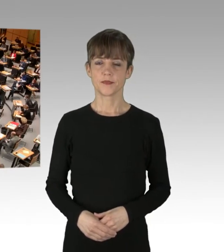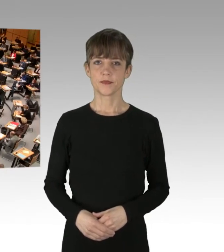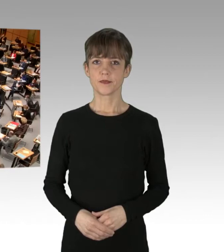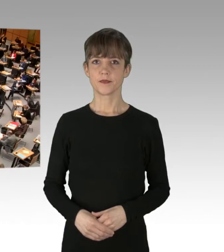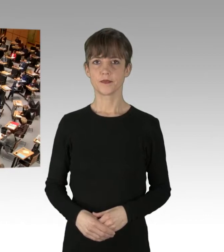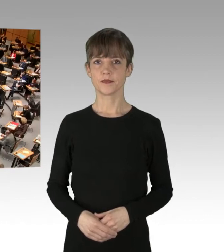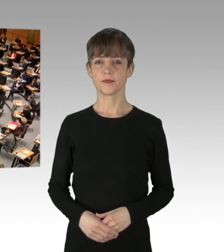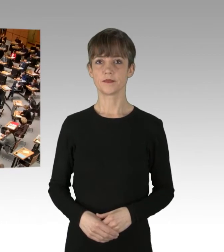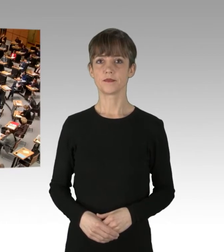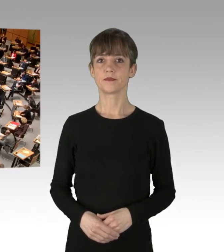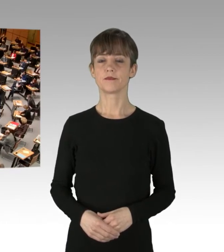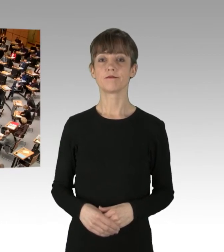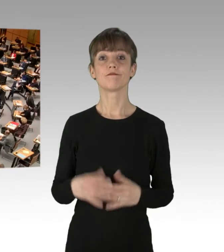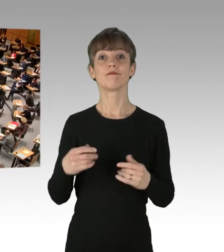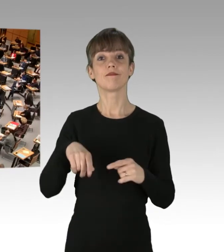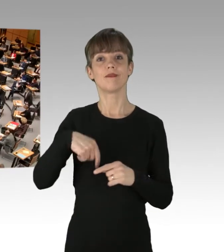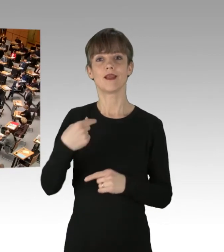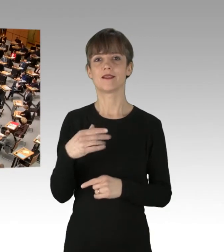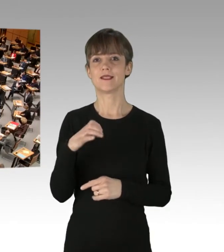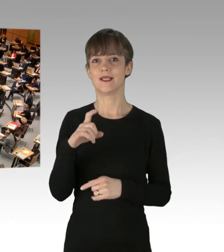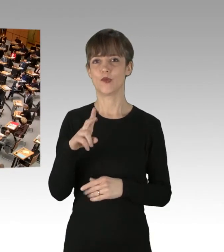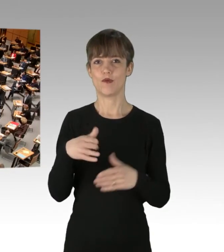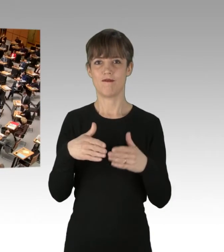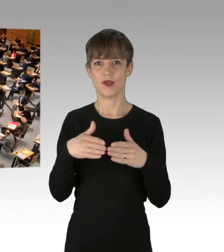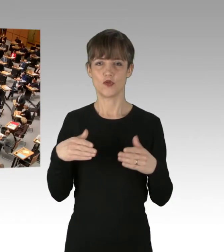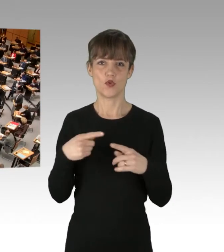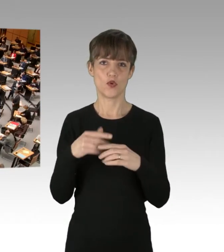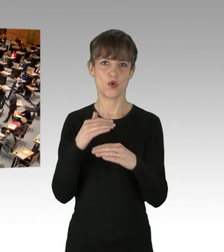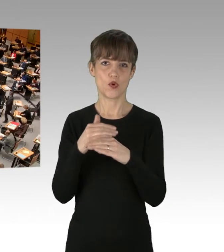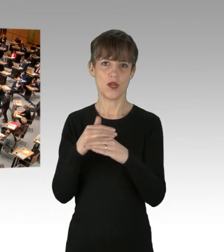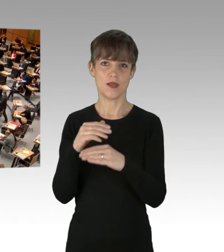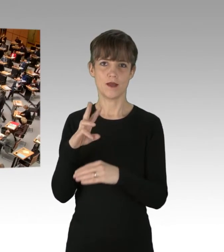(Präsidium) Es folgt die CDU-Fraktion und hier der Kollege Balzer.